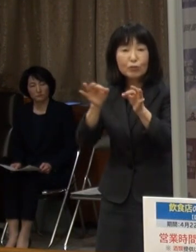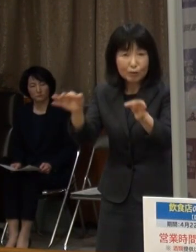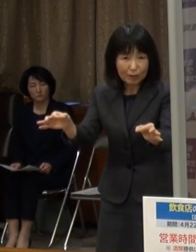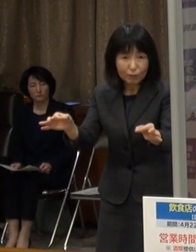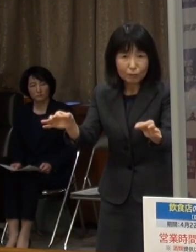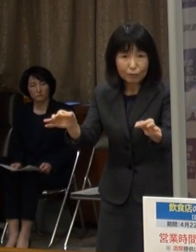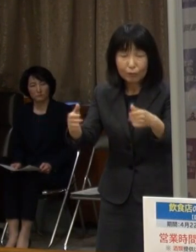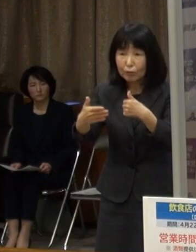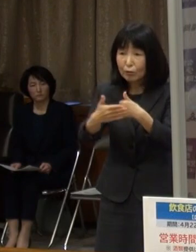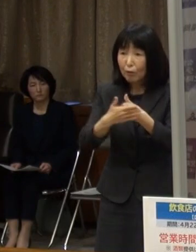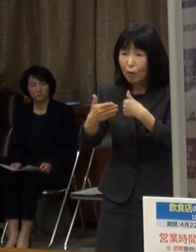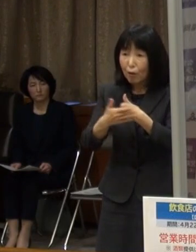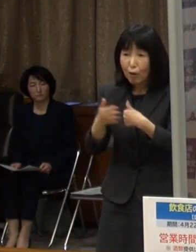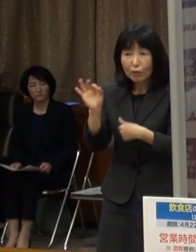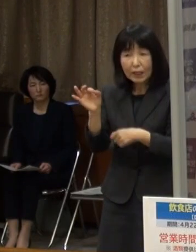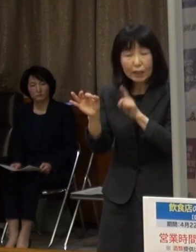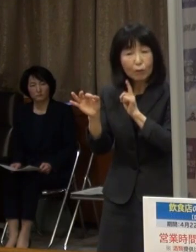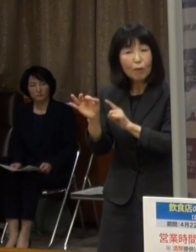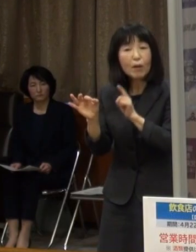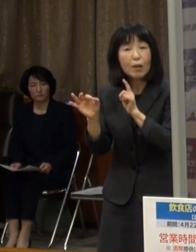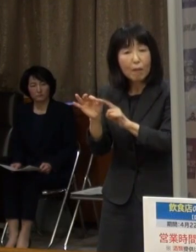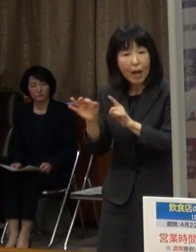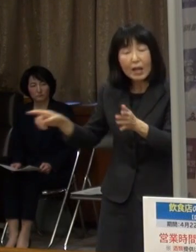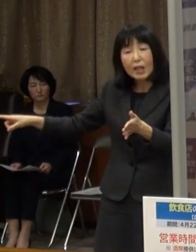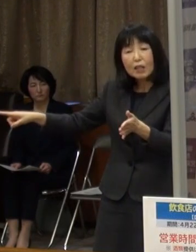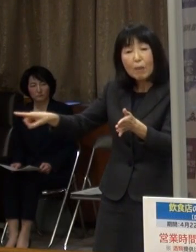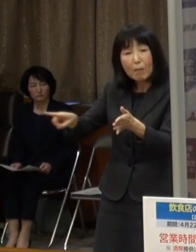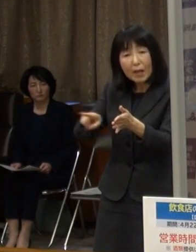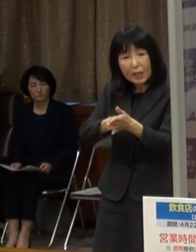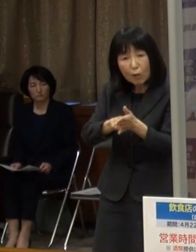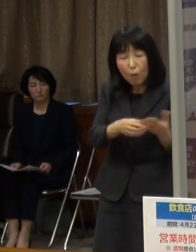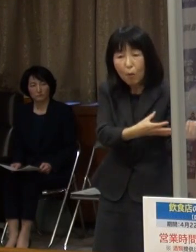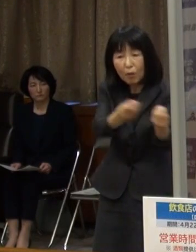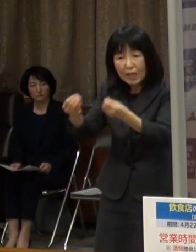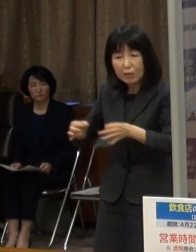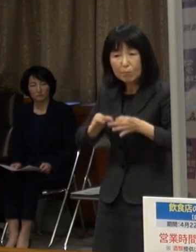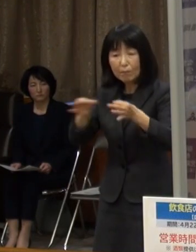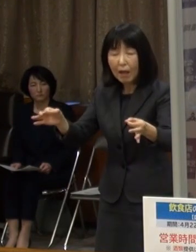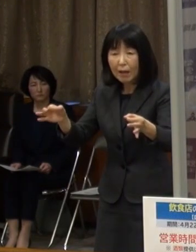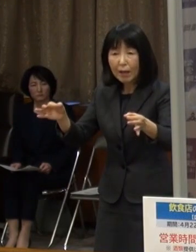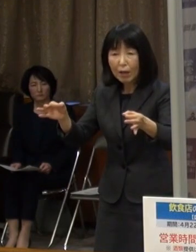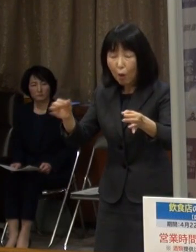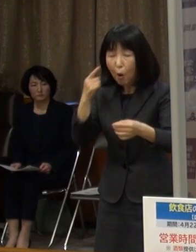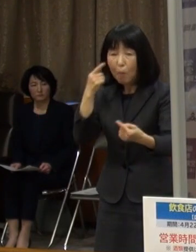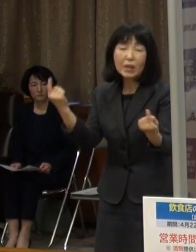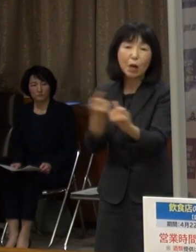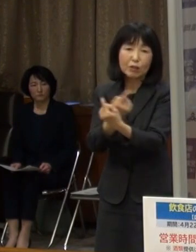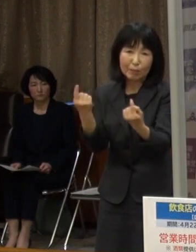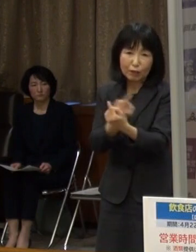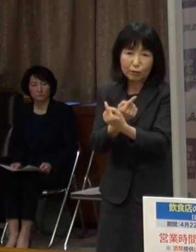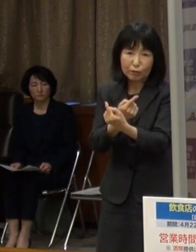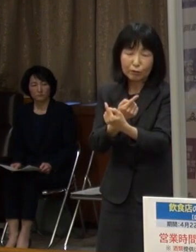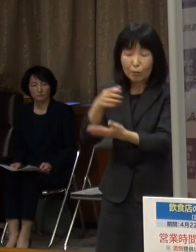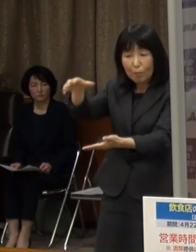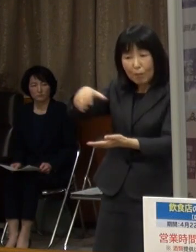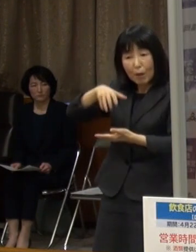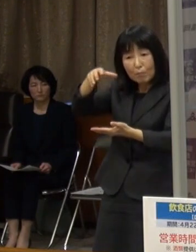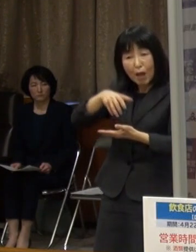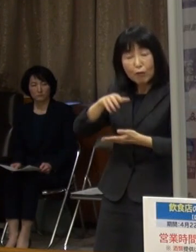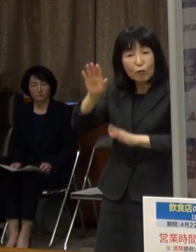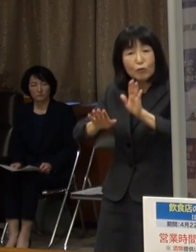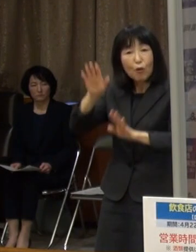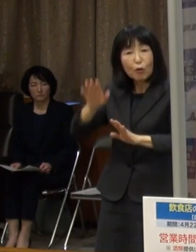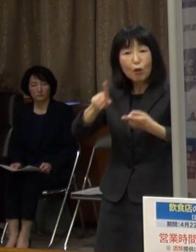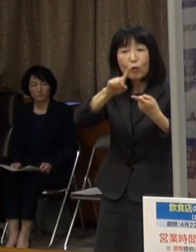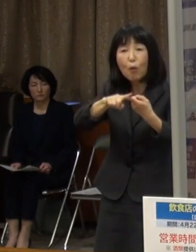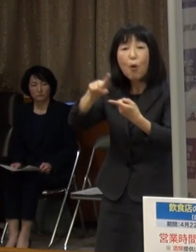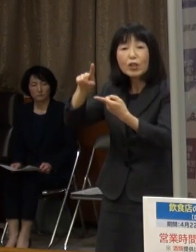協力金については これまでの一律支給を見直し 売上高に応じて段階的に設定しています